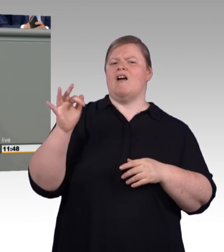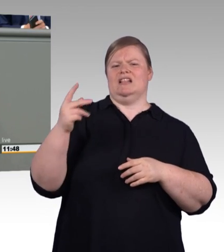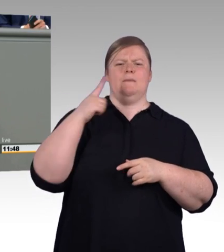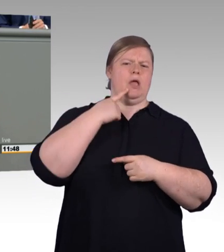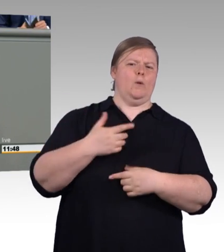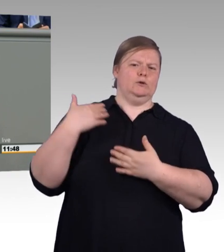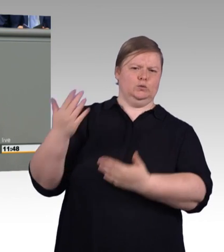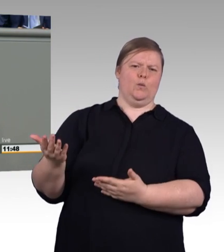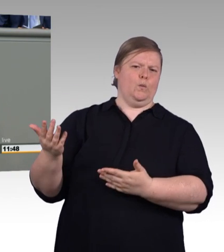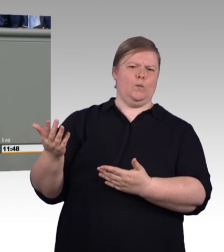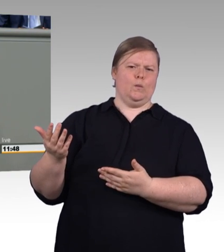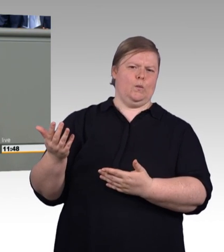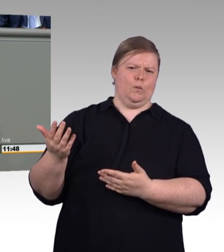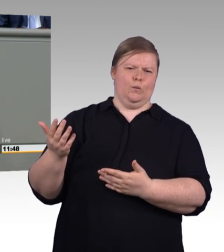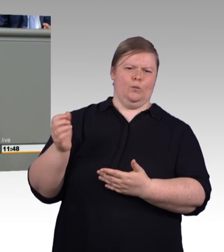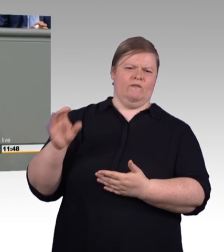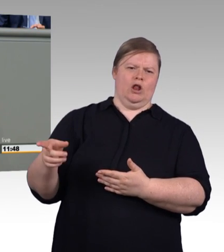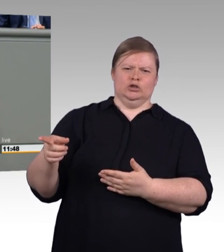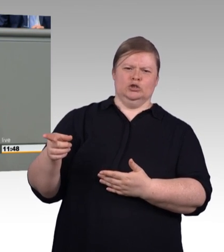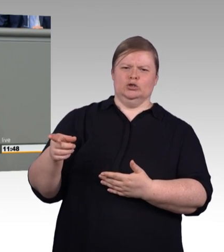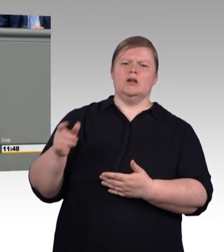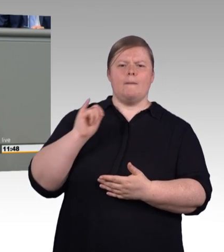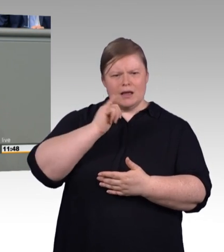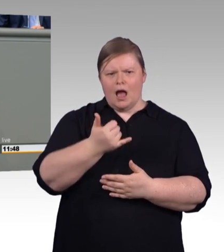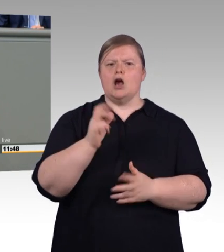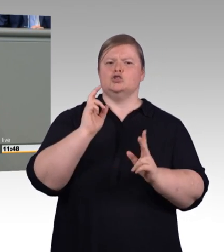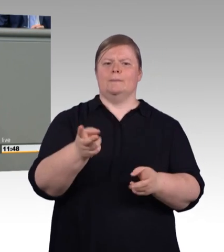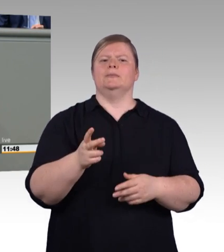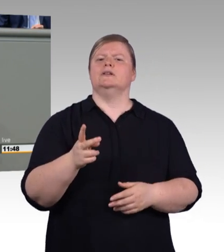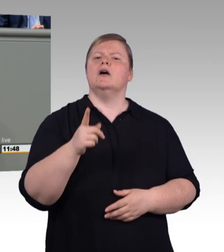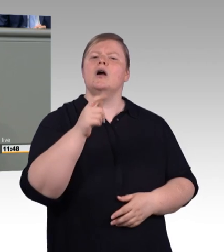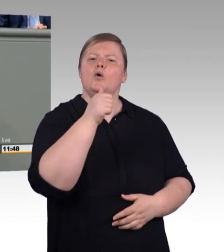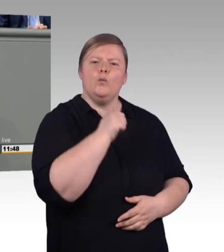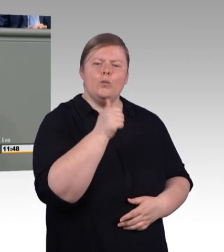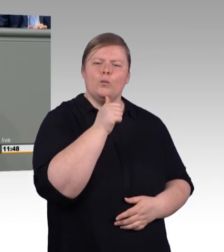und damit einen Anteil von über 14 Prozent, also jedem Siebenten in der Generation.